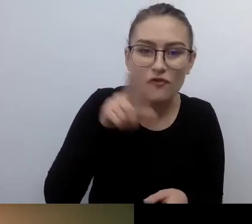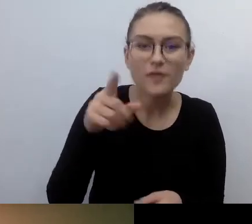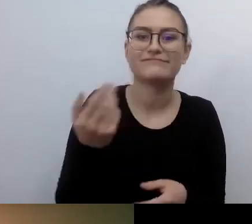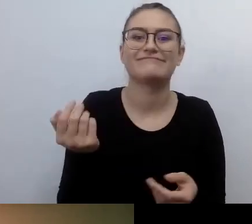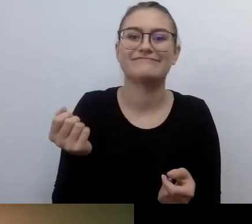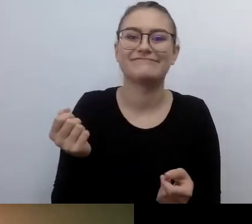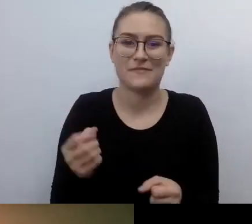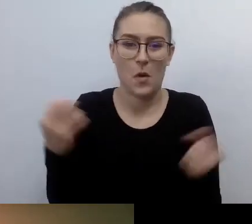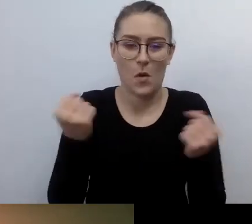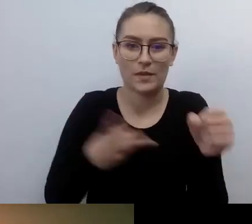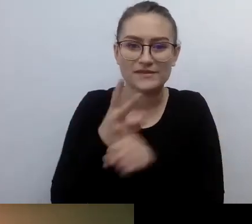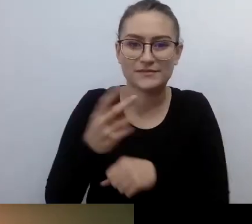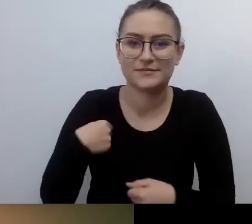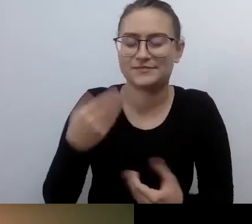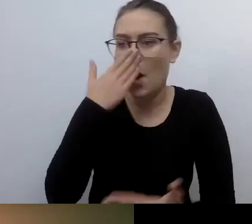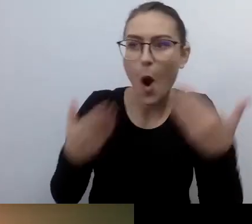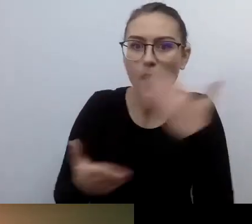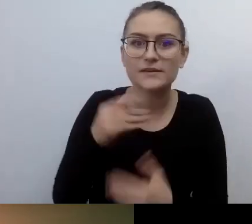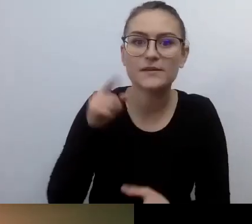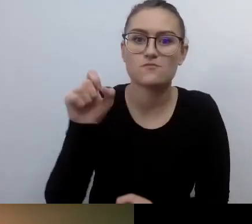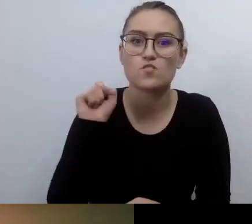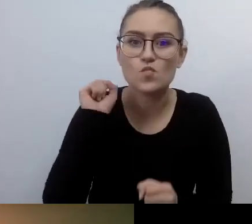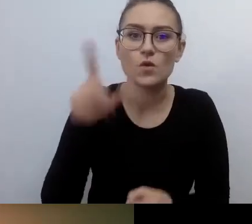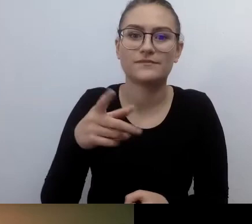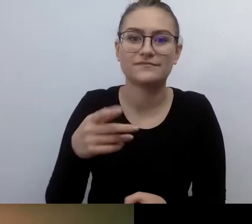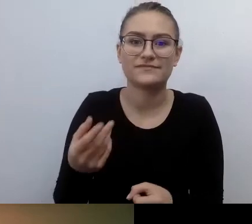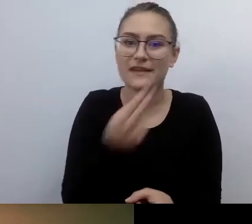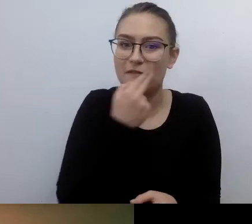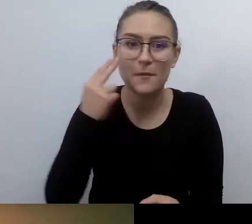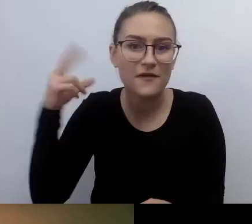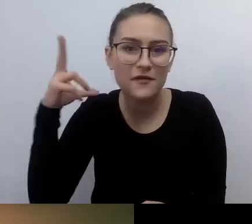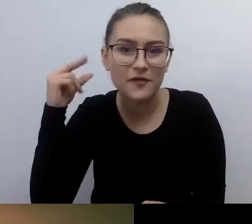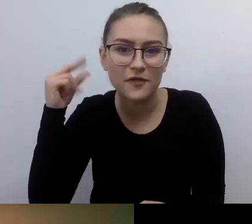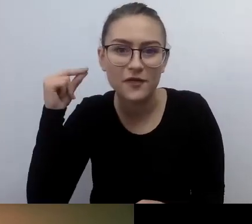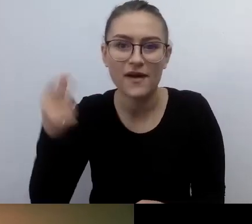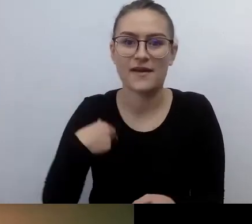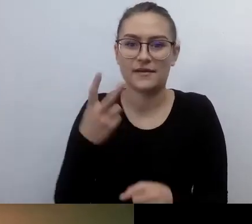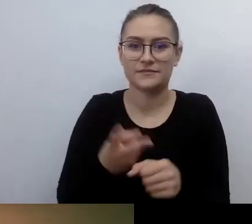Ja wszedłem w niego w takim poczuciu: szkoda, że wcześniej się o tym nie dowiedziałem.